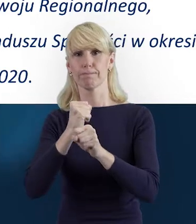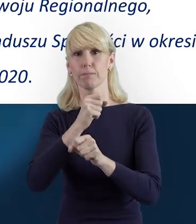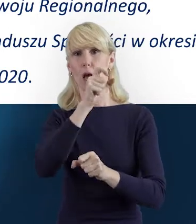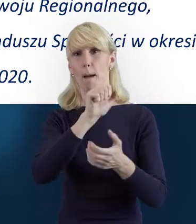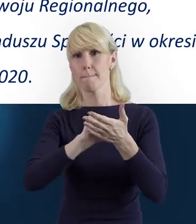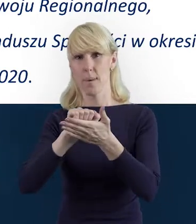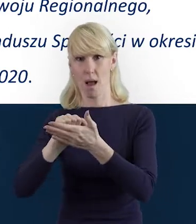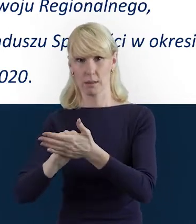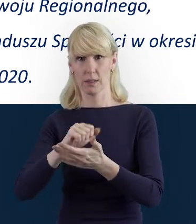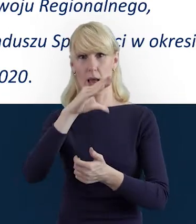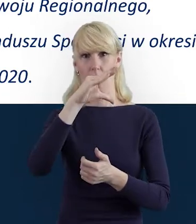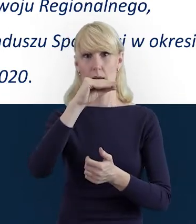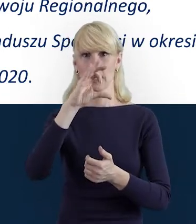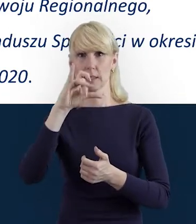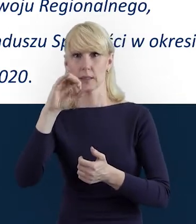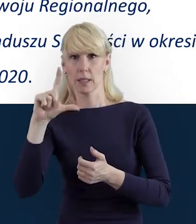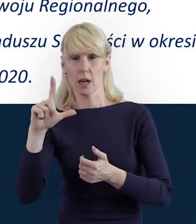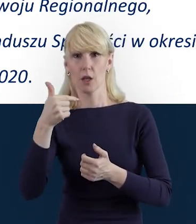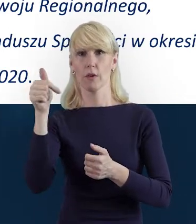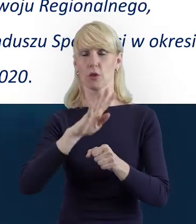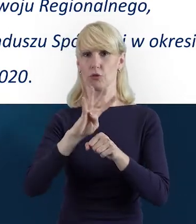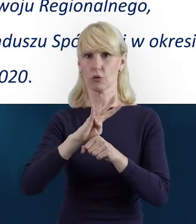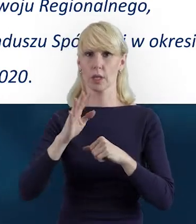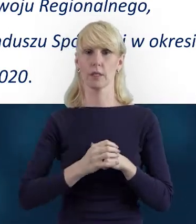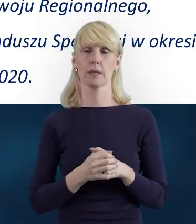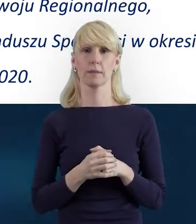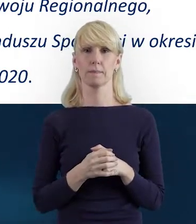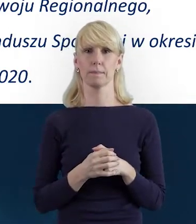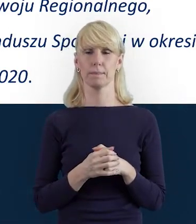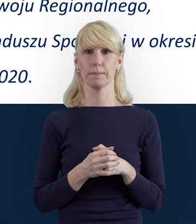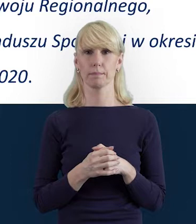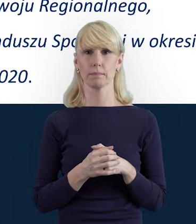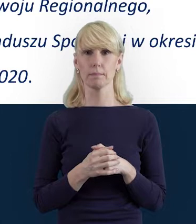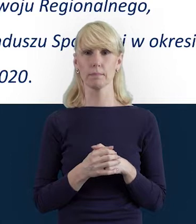i o wspomnianej właśnie, i omawianej dzisiaj Bazie Personelu.